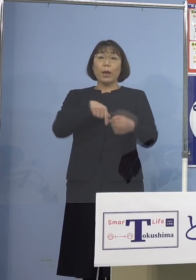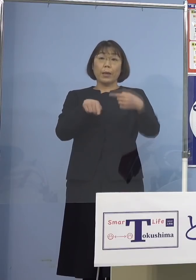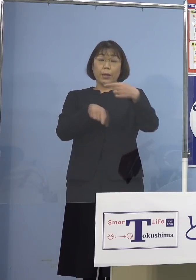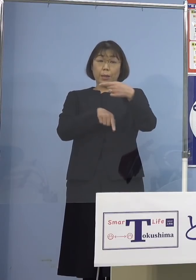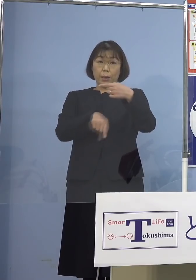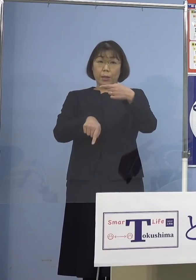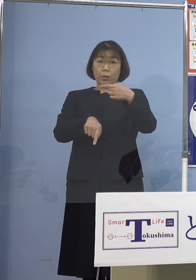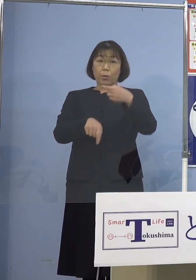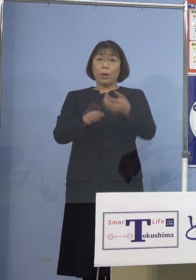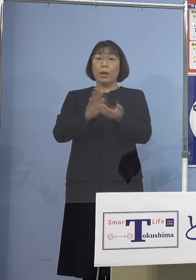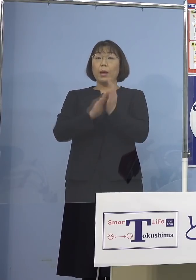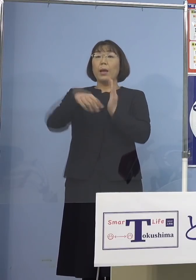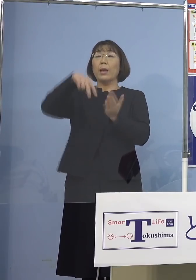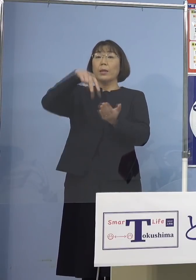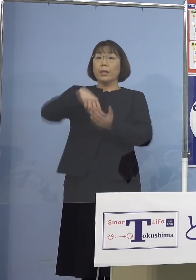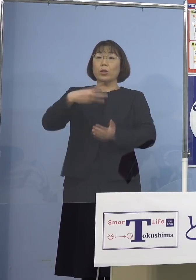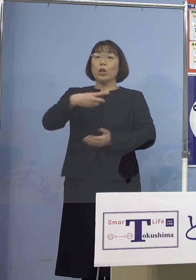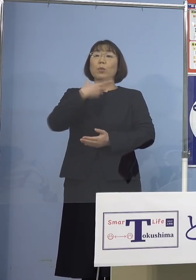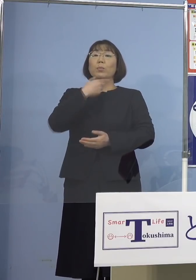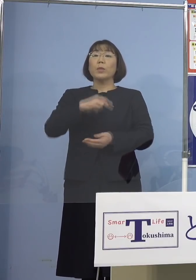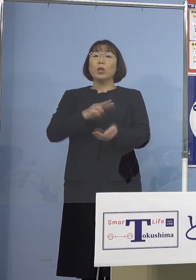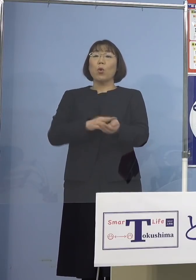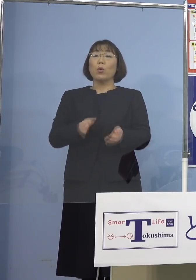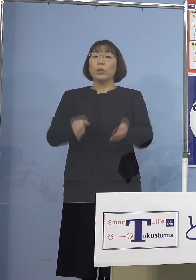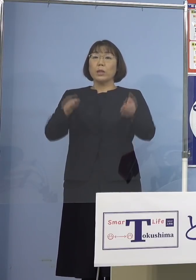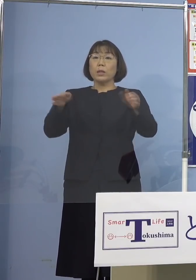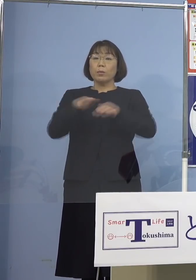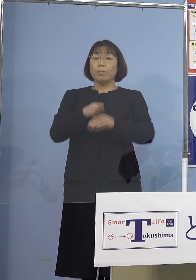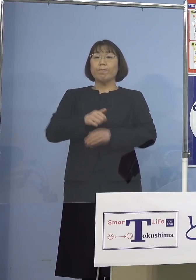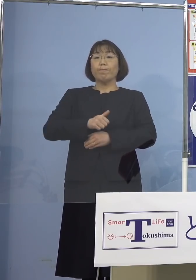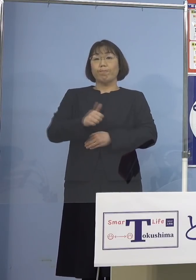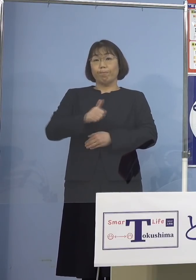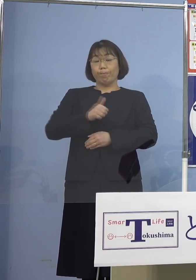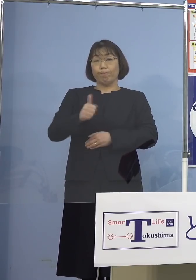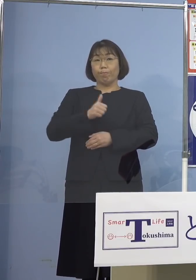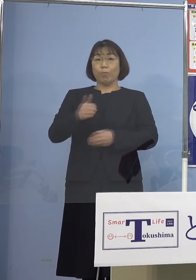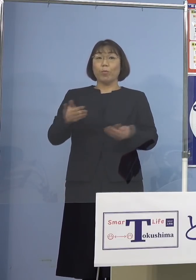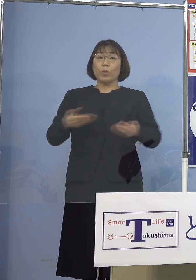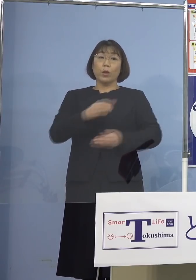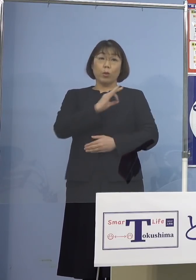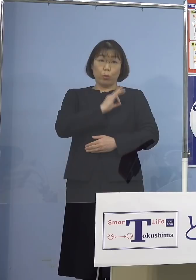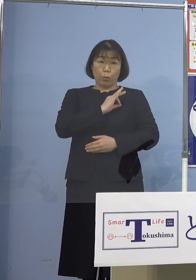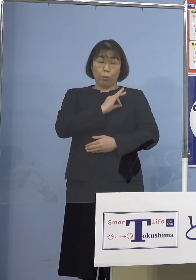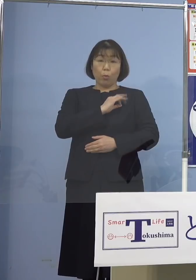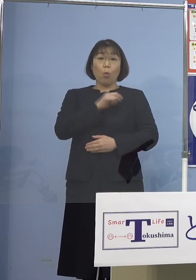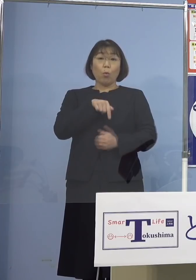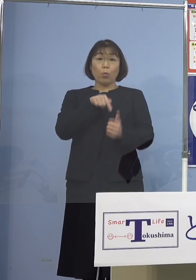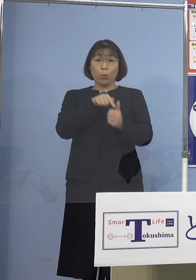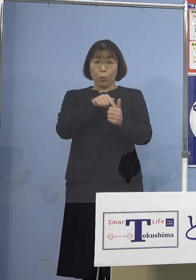県立三好病院に勤務する職員となります なお当該職員につきましては